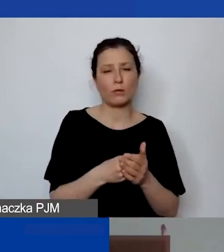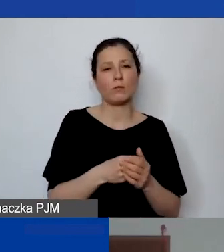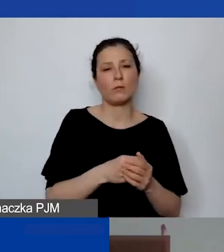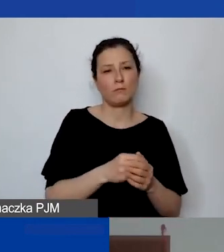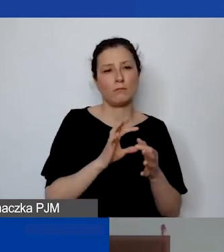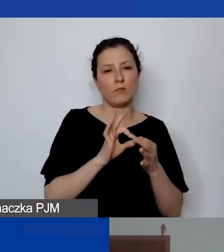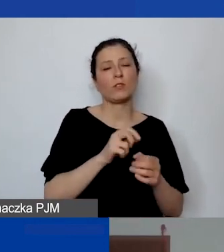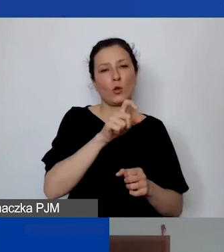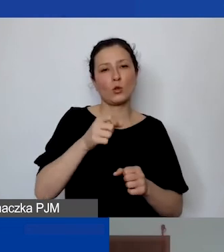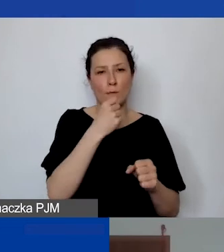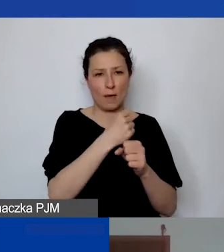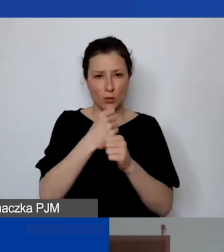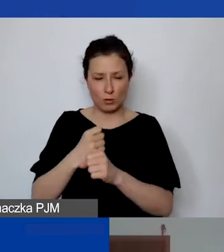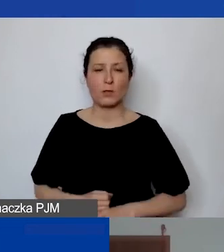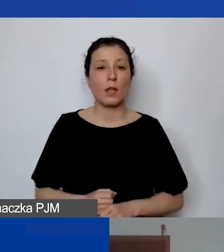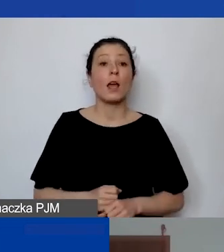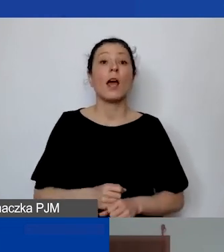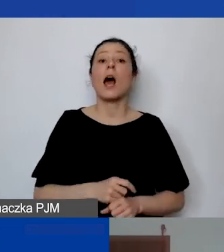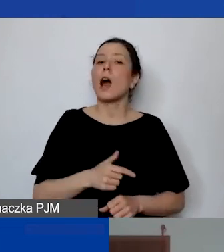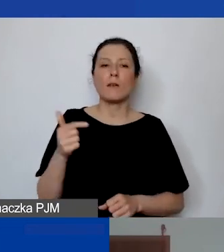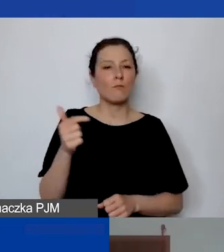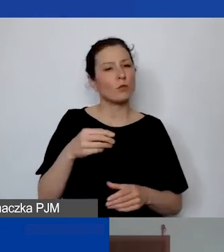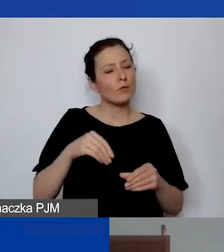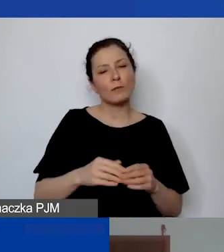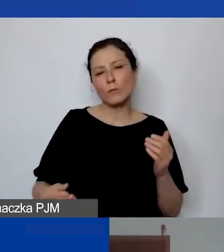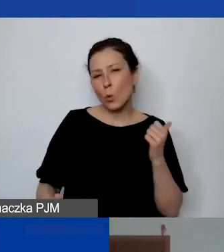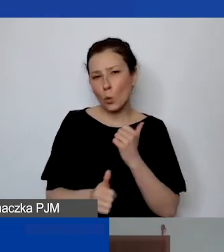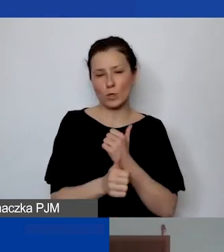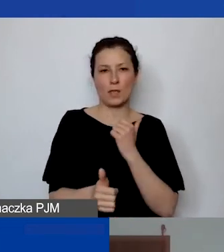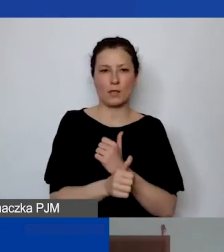to musi mieć swoje uzasadnienie w czasie trwania projektu